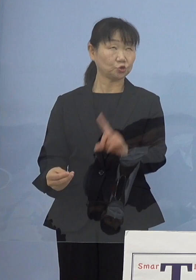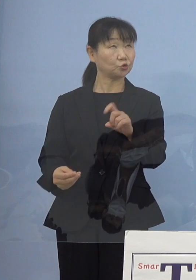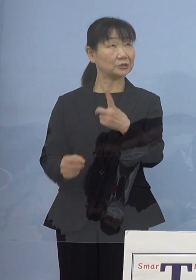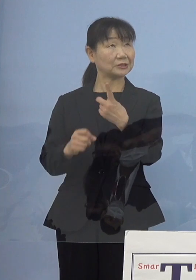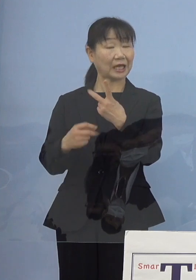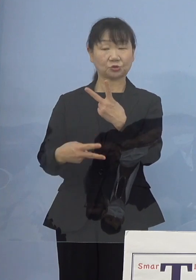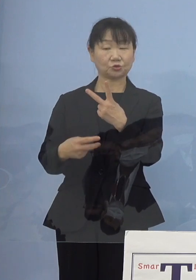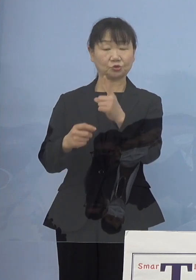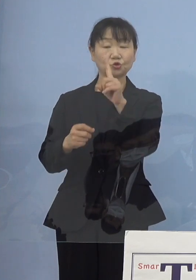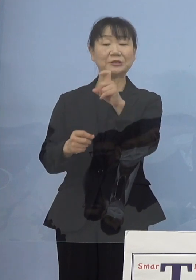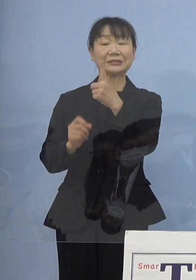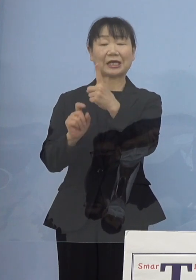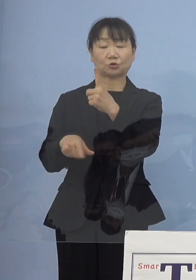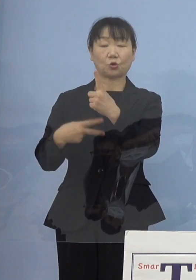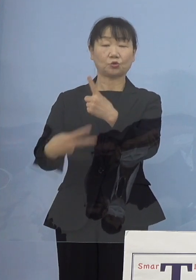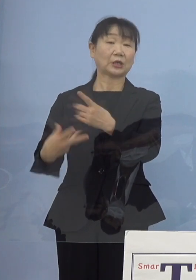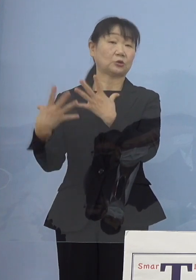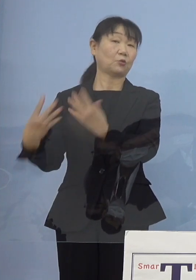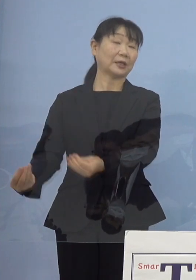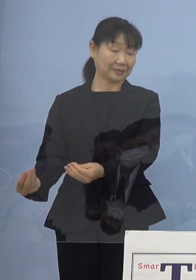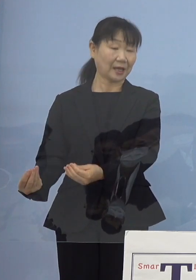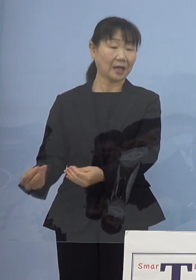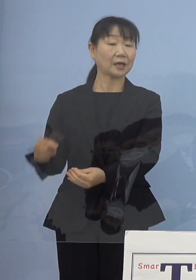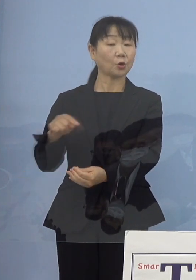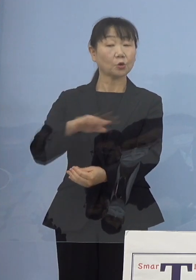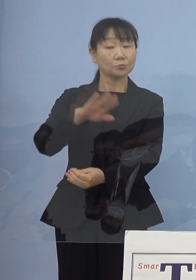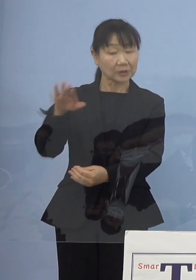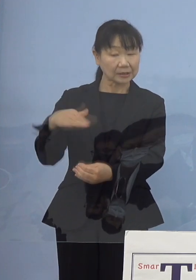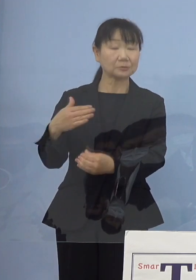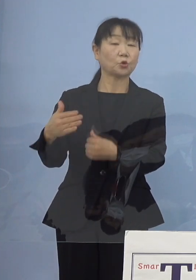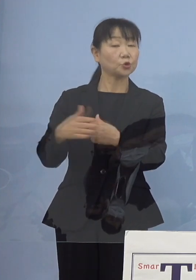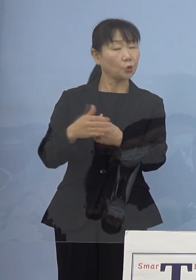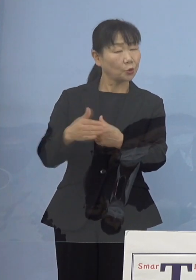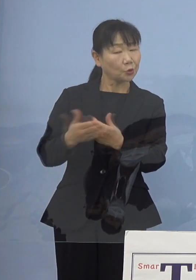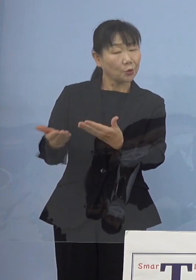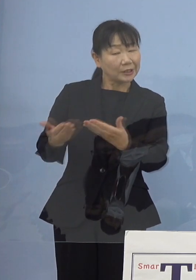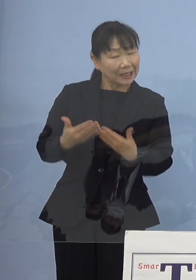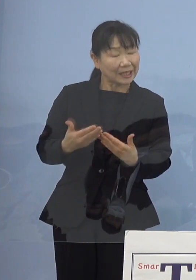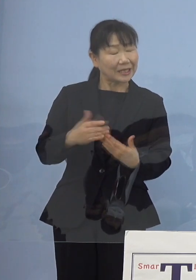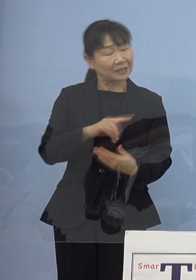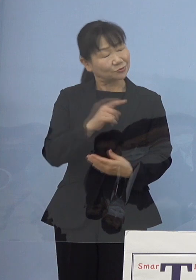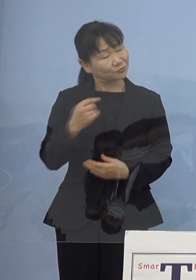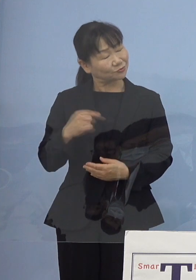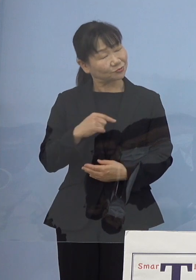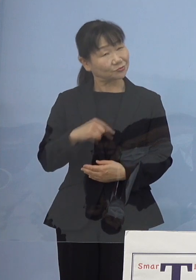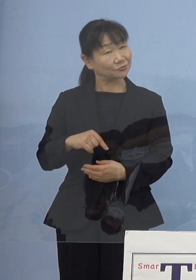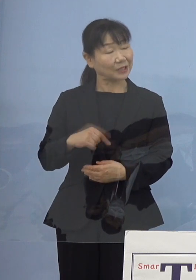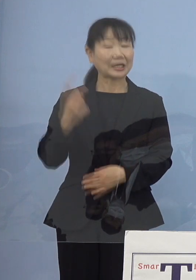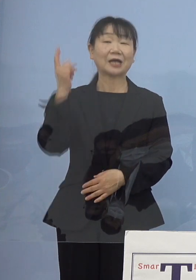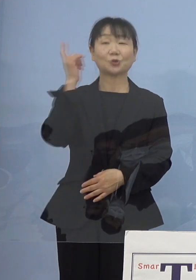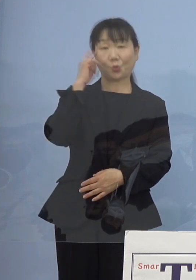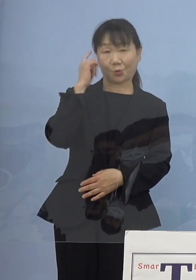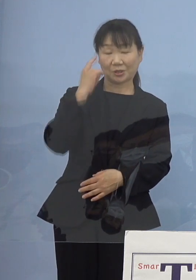ですからこうした皆様方にも ご協力をいただけるのではないかと このように思っているところです